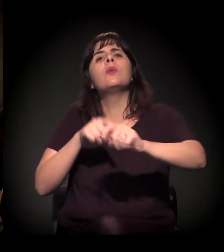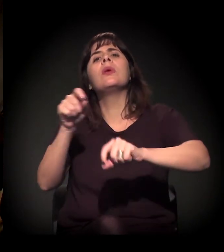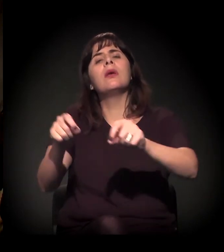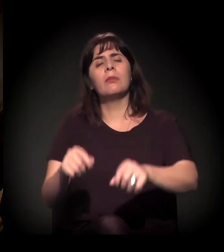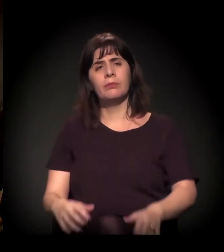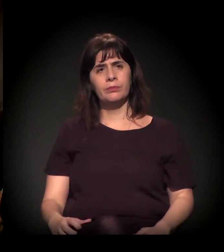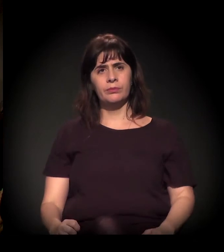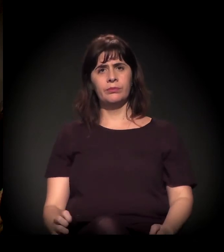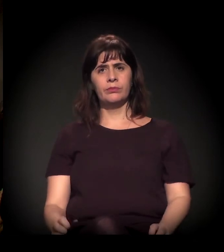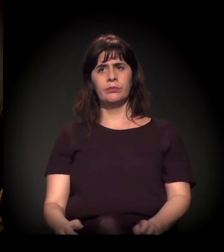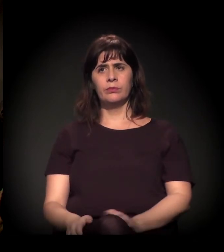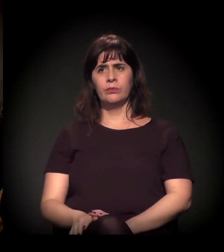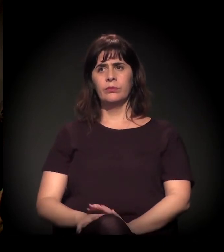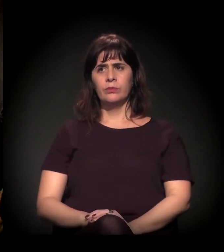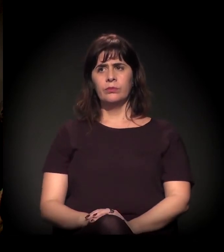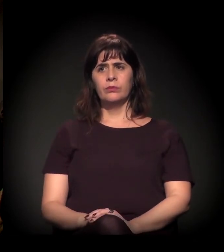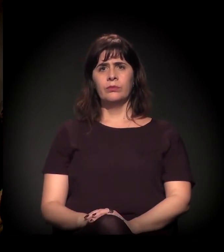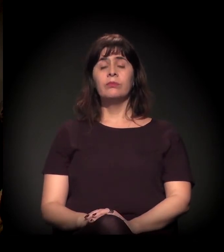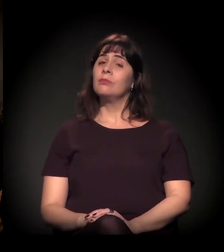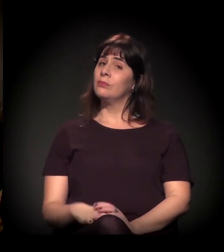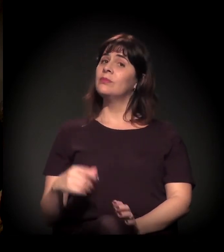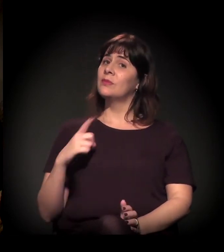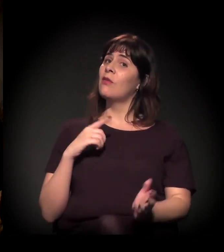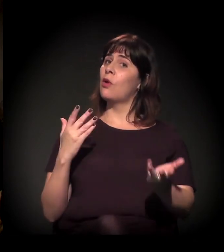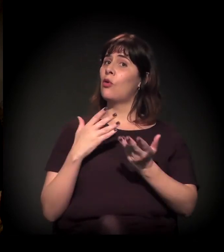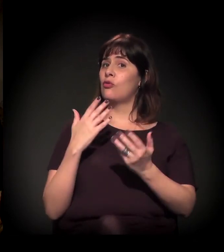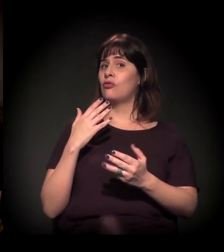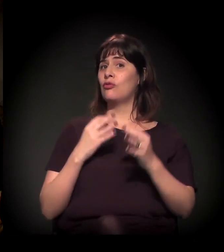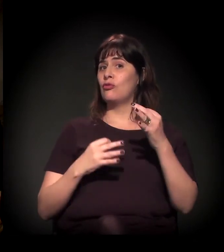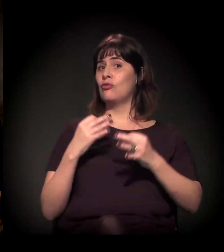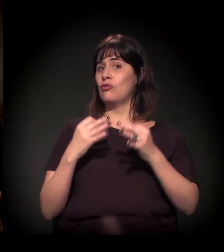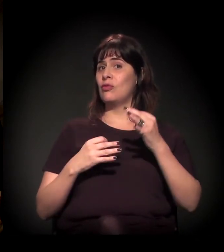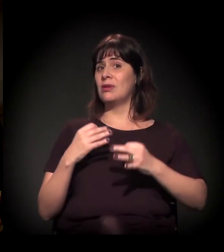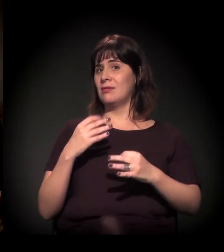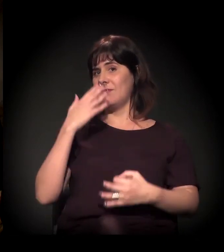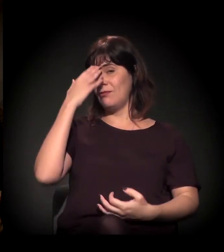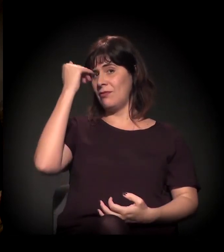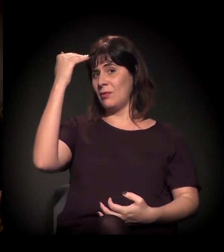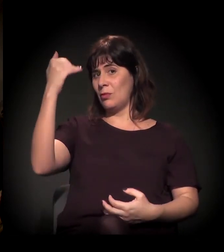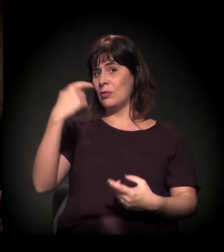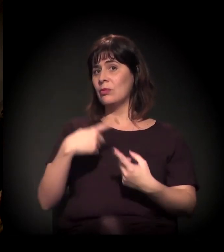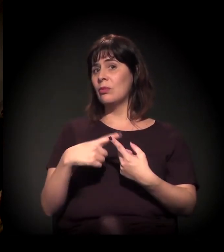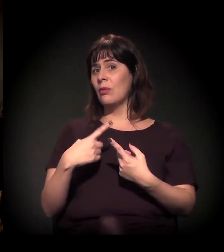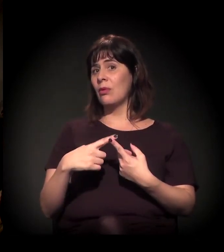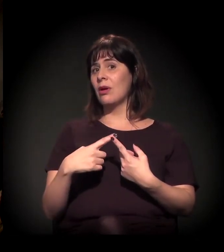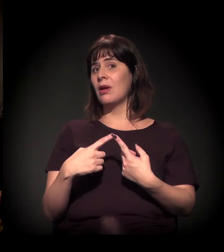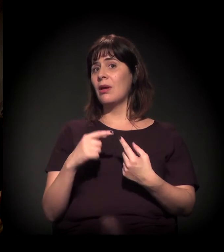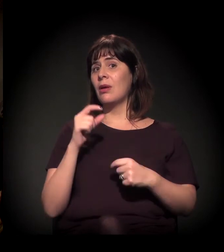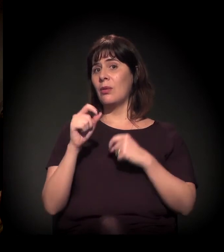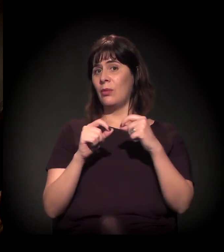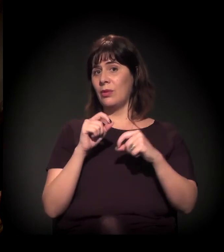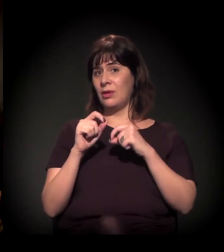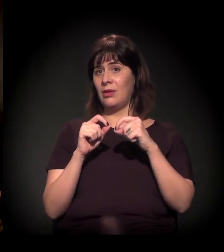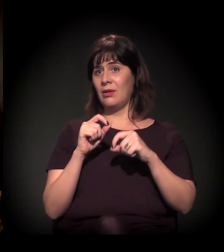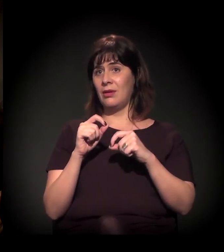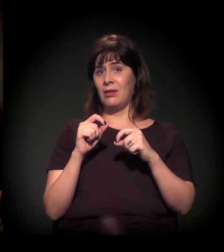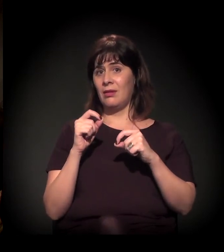Hoje um juiz ficou bem famoso na rede social por causa de uma sentença bem...